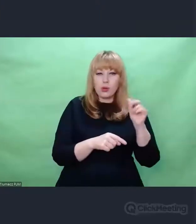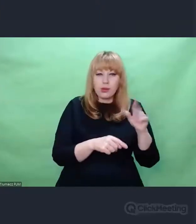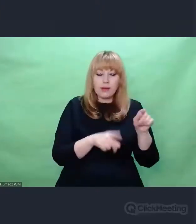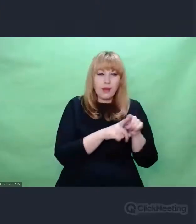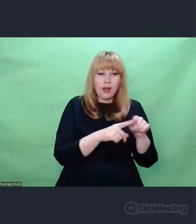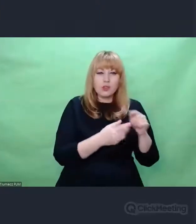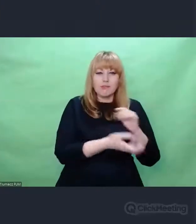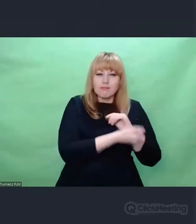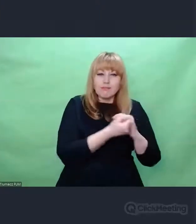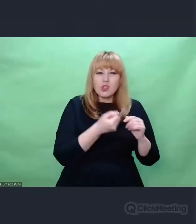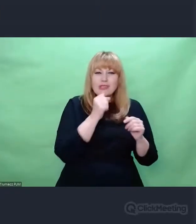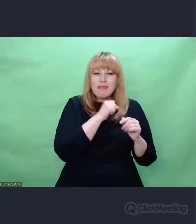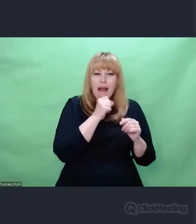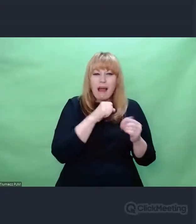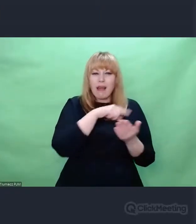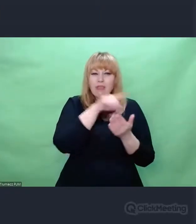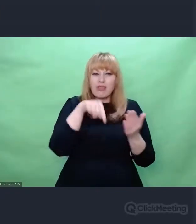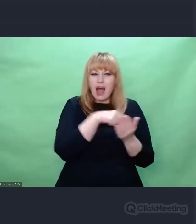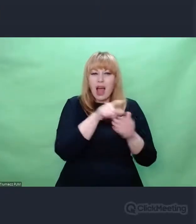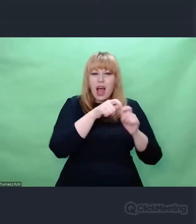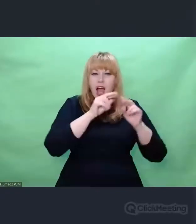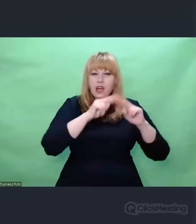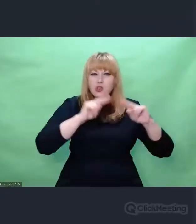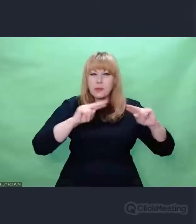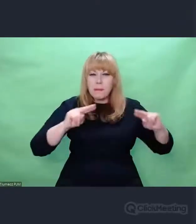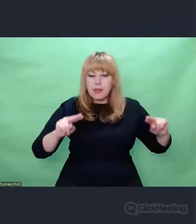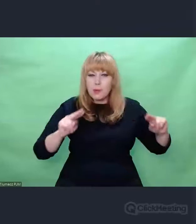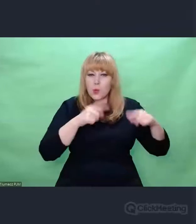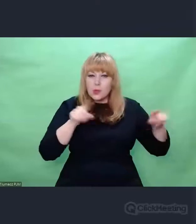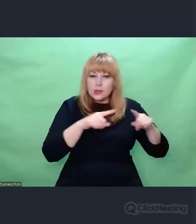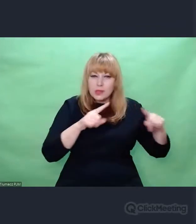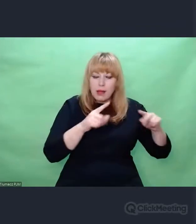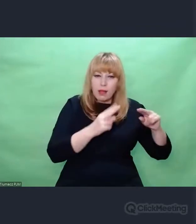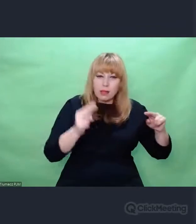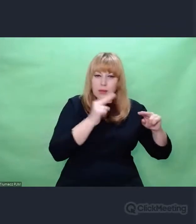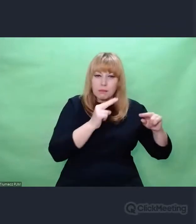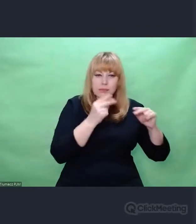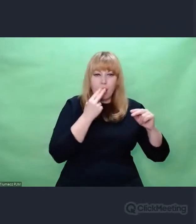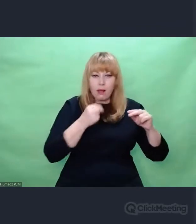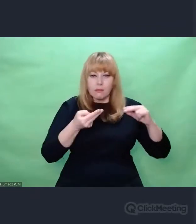tworzył z nich nowe konteksty brzmieniowe, tworzył wreszcie dzieła, które zostały uznane